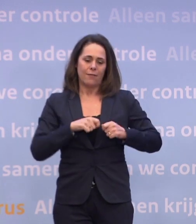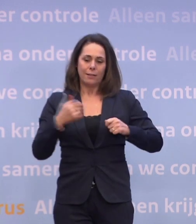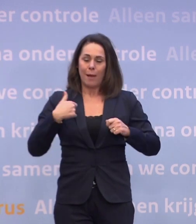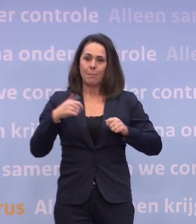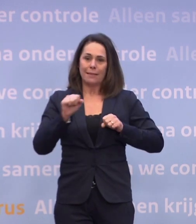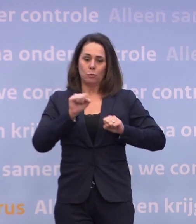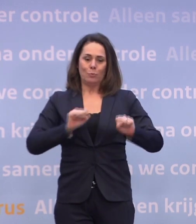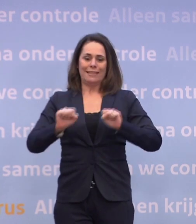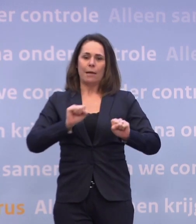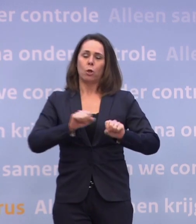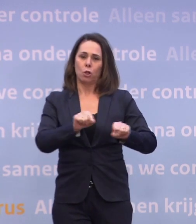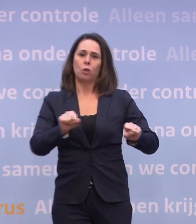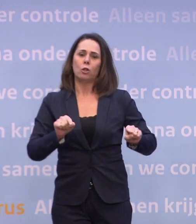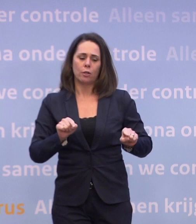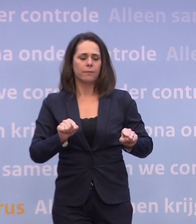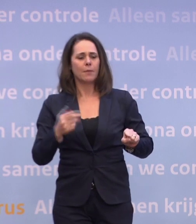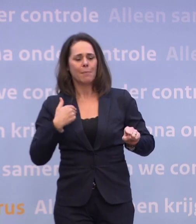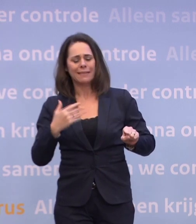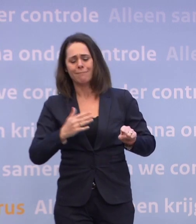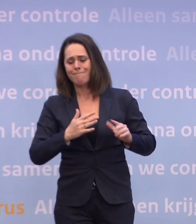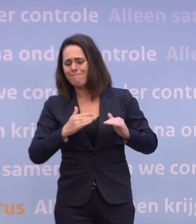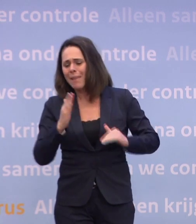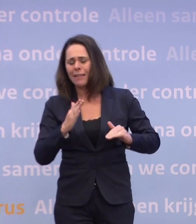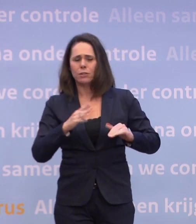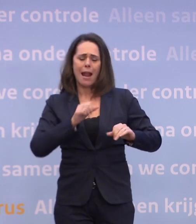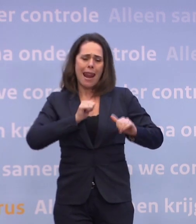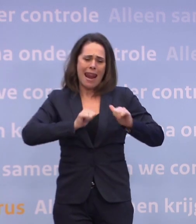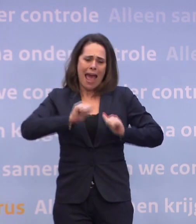...mensen die het meeste schade ondervinden... ...het meeste lijden onder het virus, hebt beschermd...